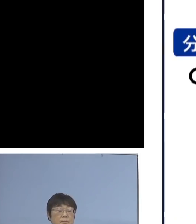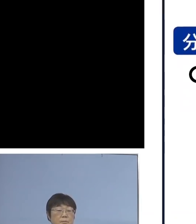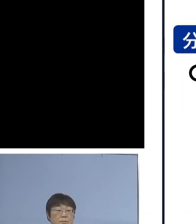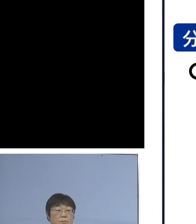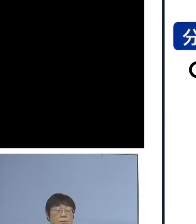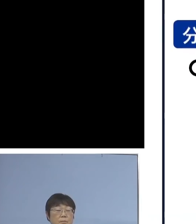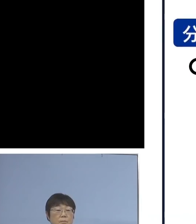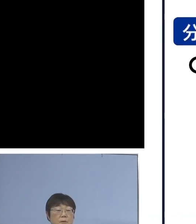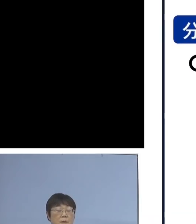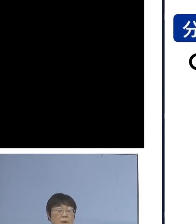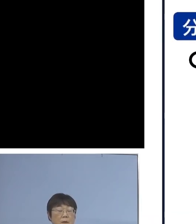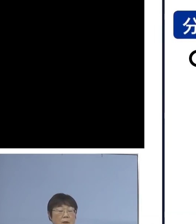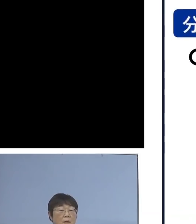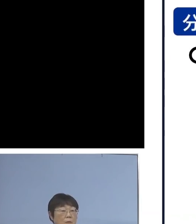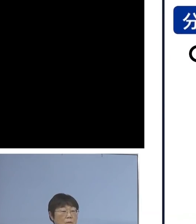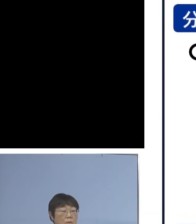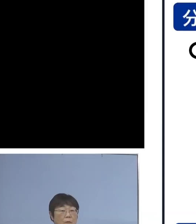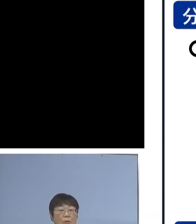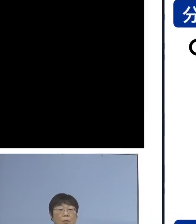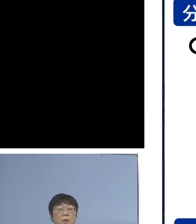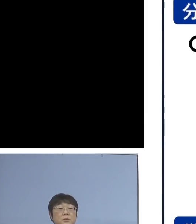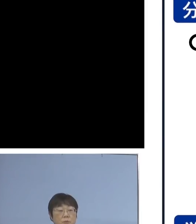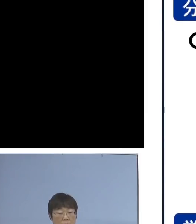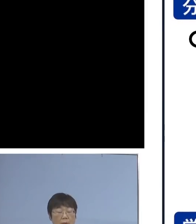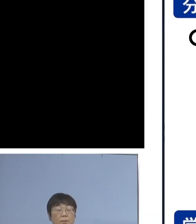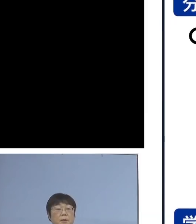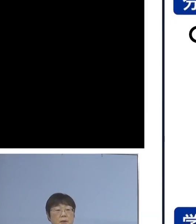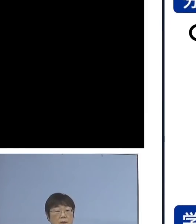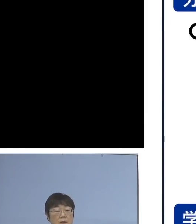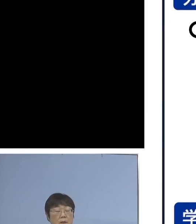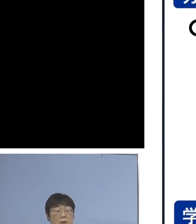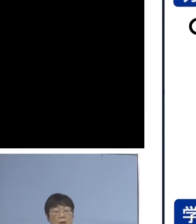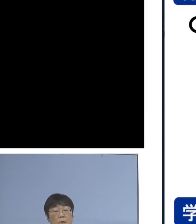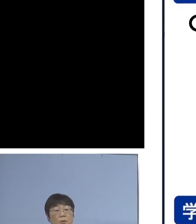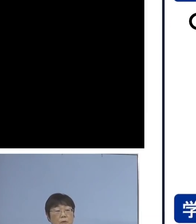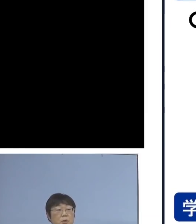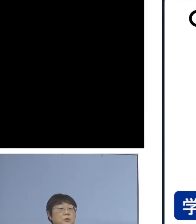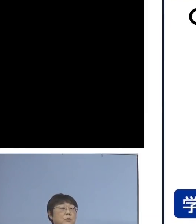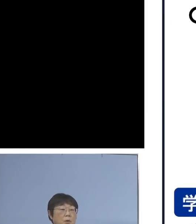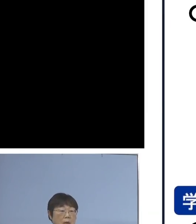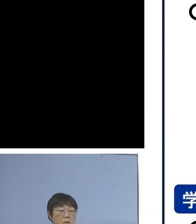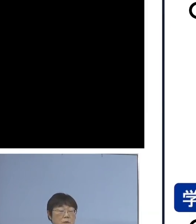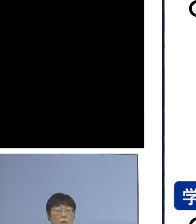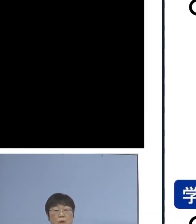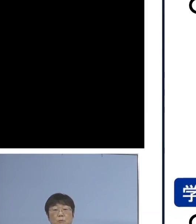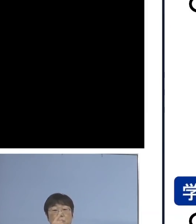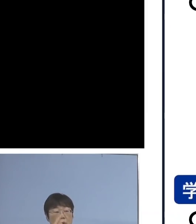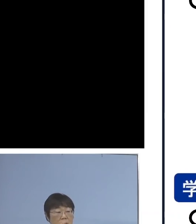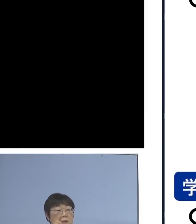そして、分散登校の方法につきましては 教室内の人数を半分にする